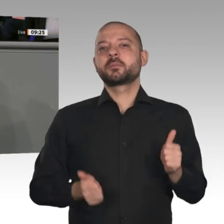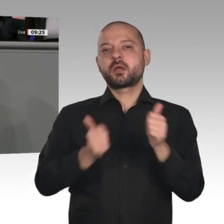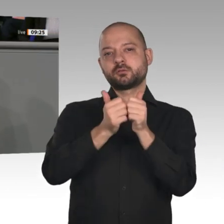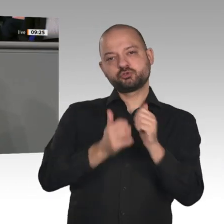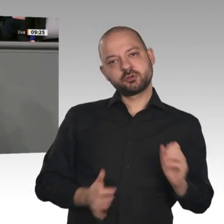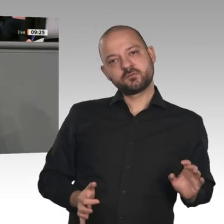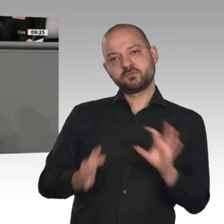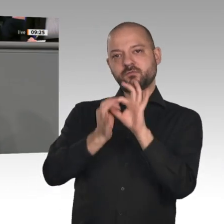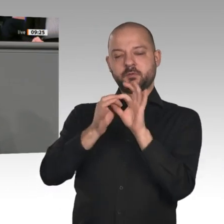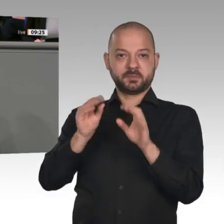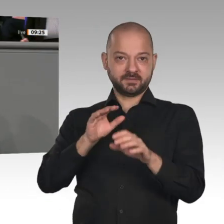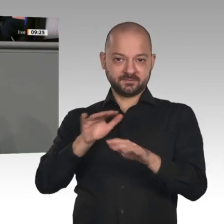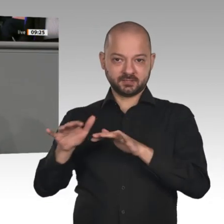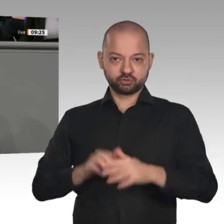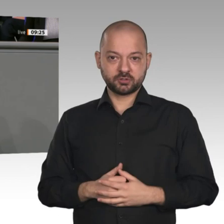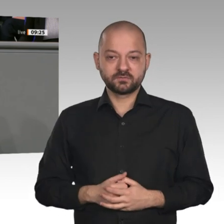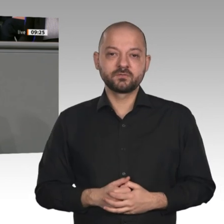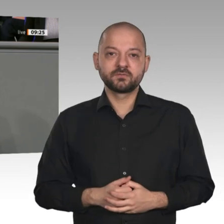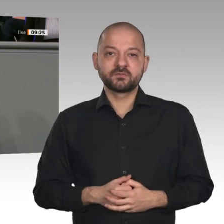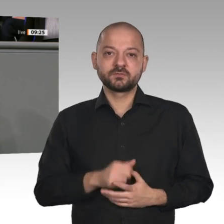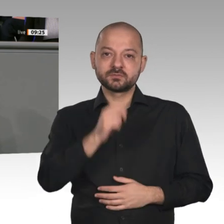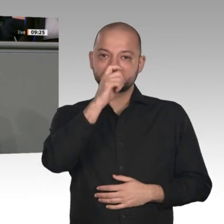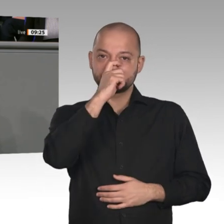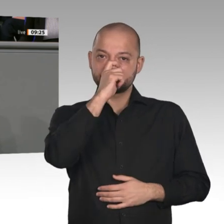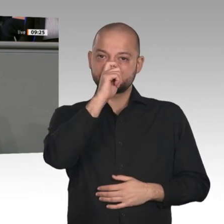Sinne: Glück auf! Ich erteile das Wort dem